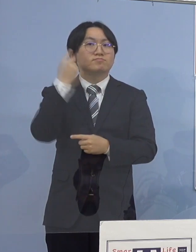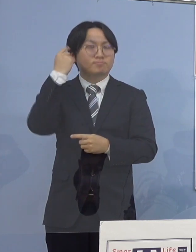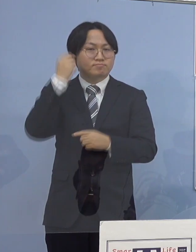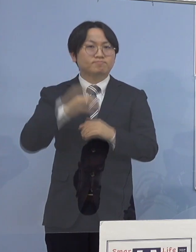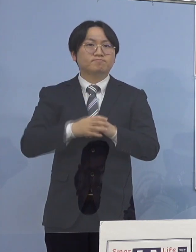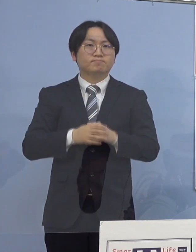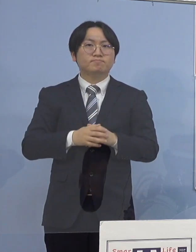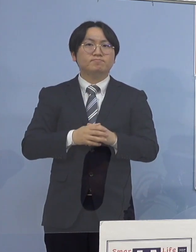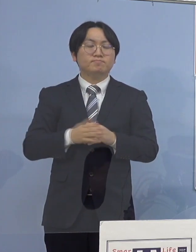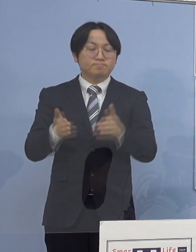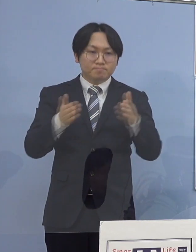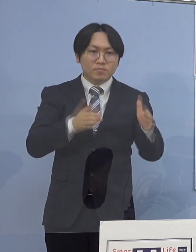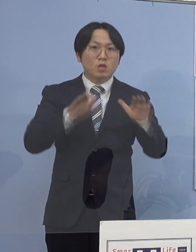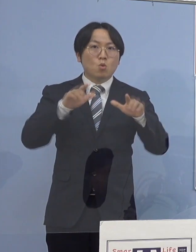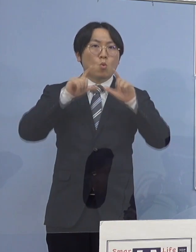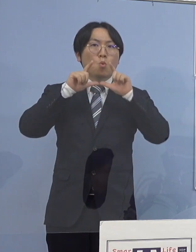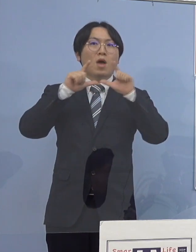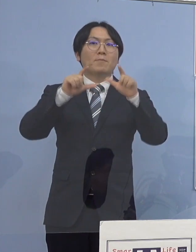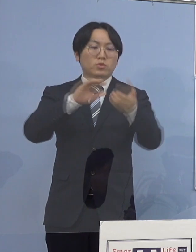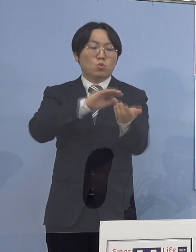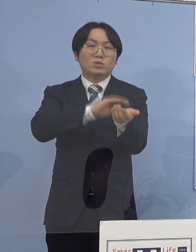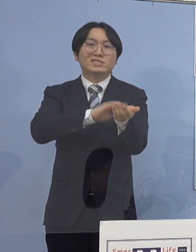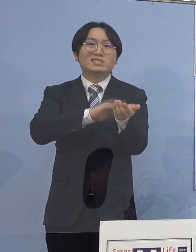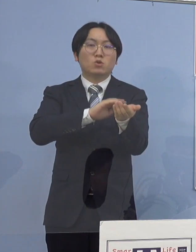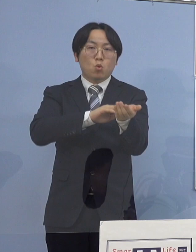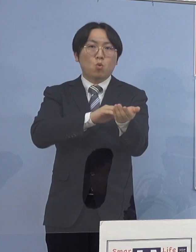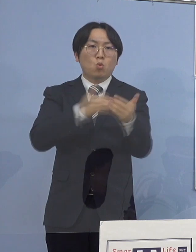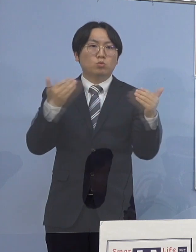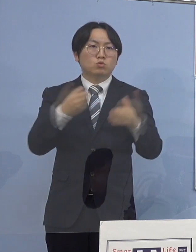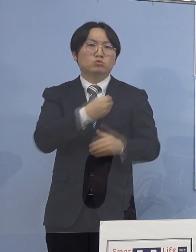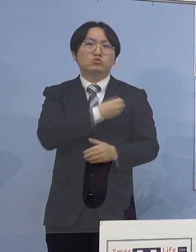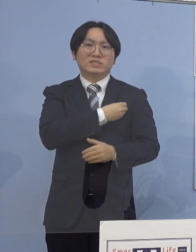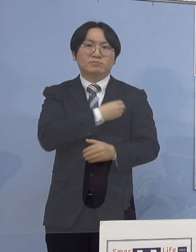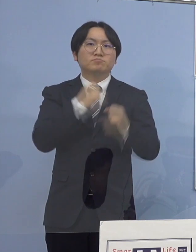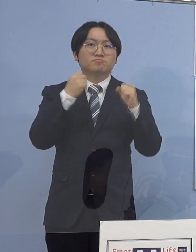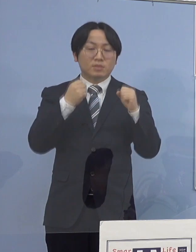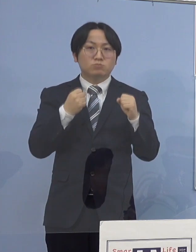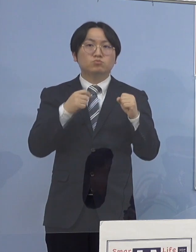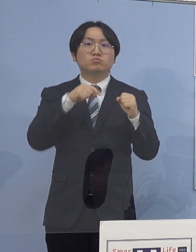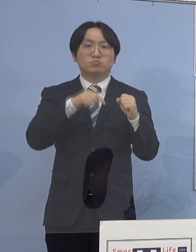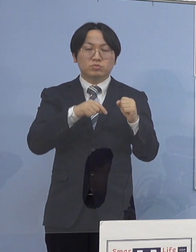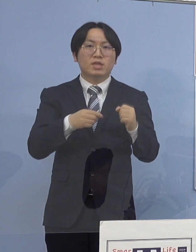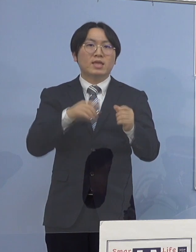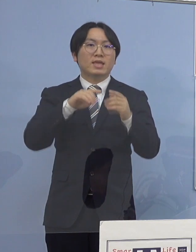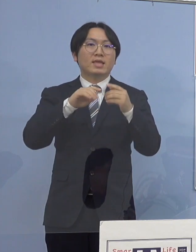この中に県立中央病院に勤務する職員と